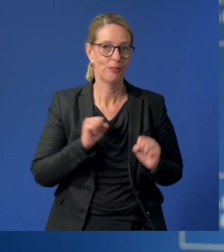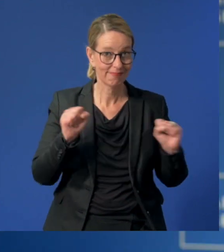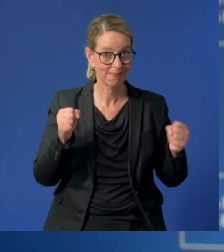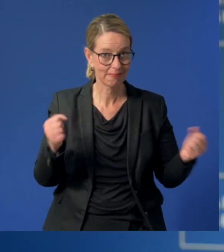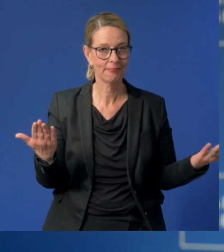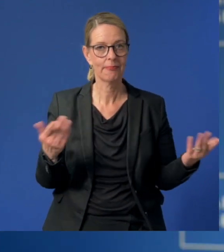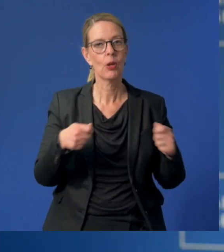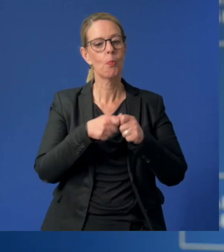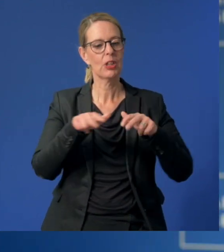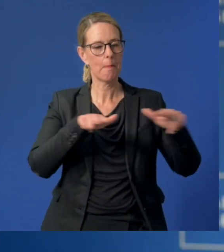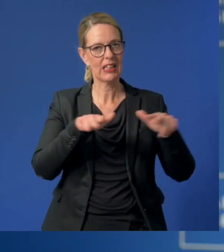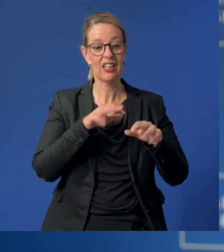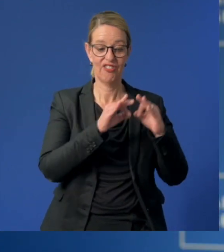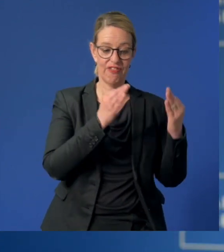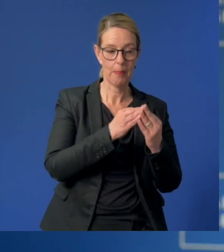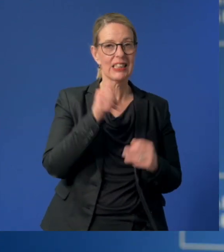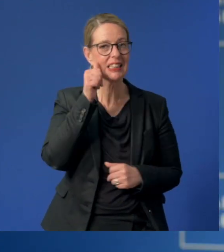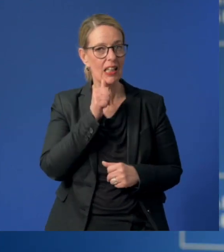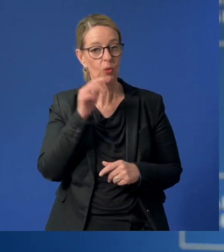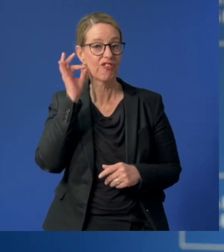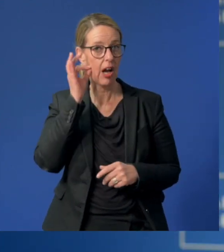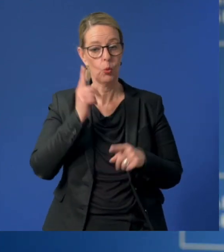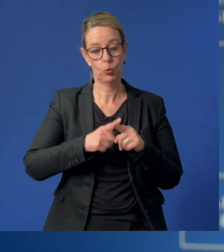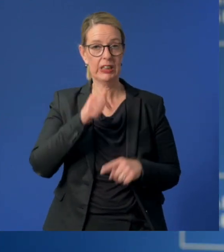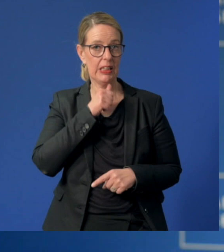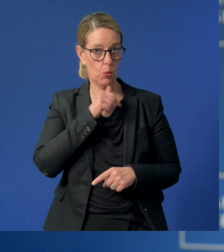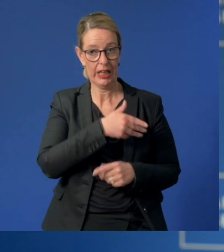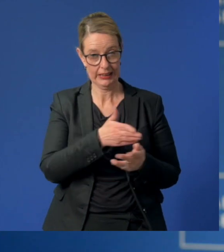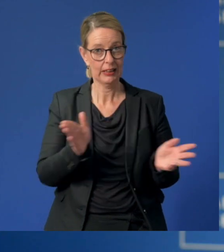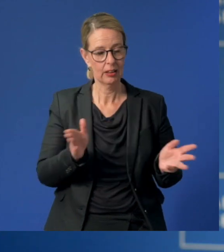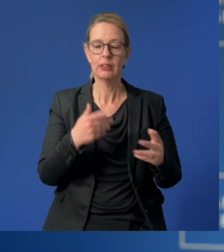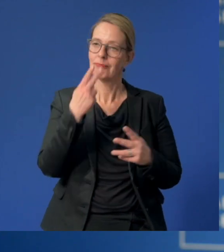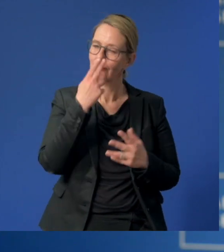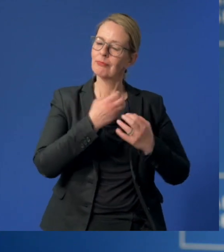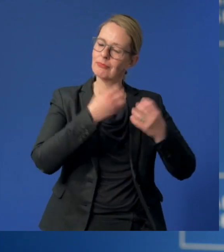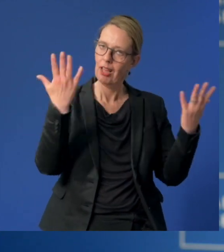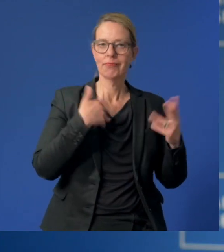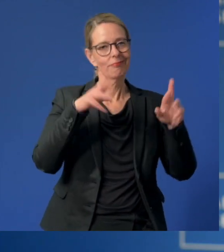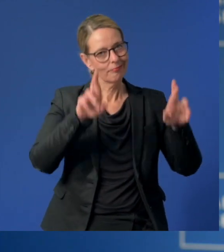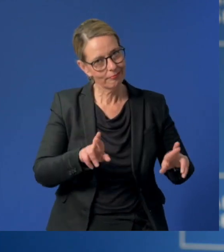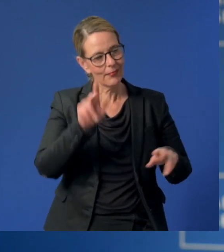Das Bundesministerium für Familie, Senioren, Frauen und Jugend zeigt eine starke Geste der Wertschätzung